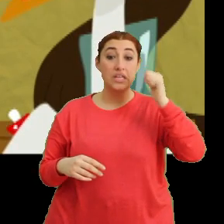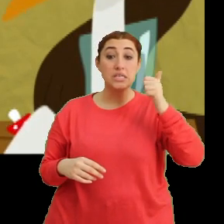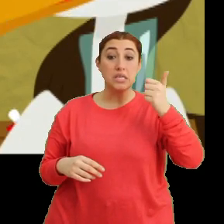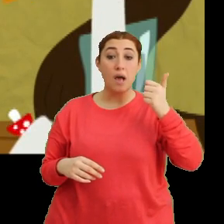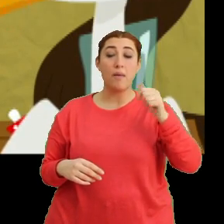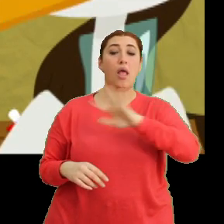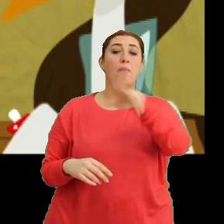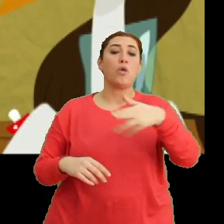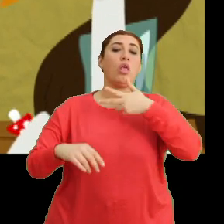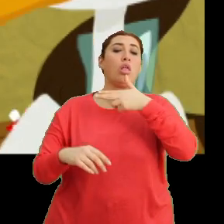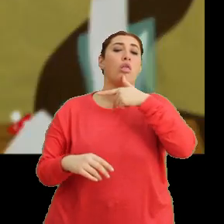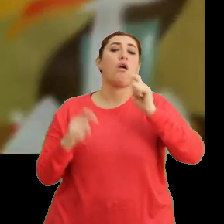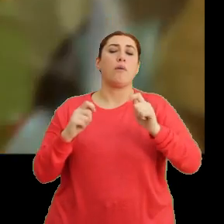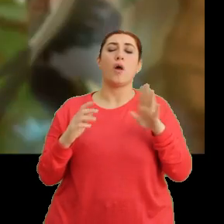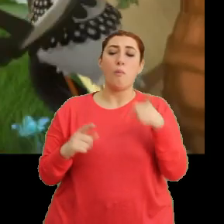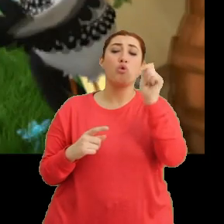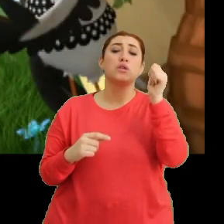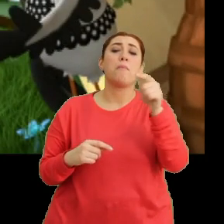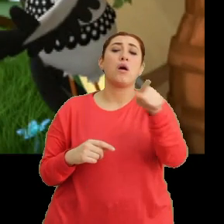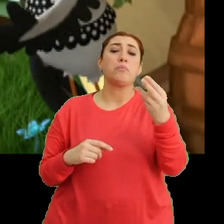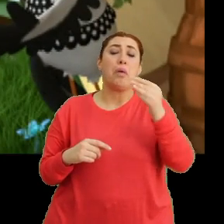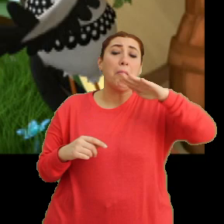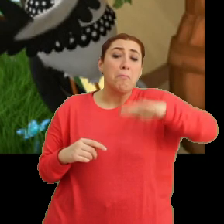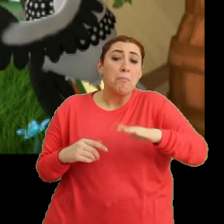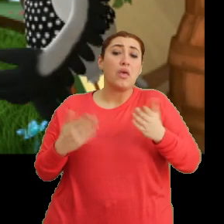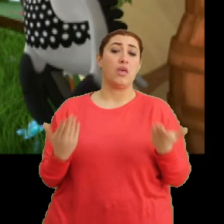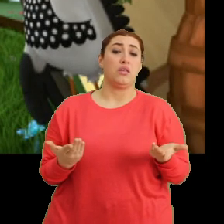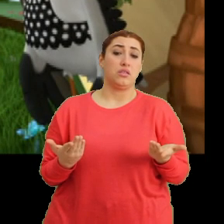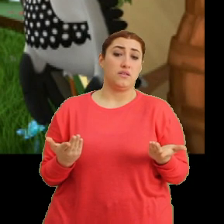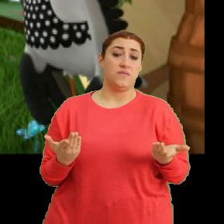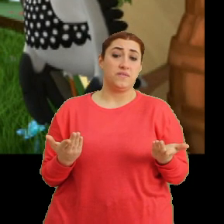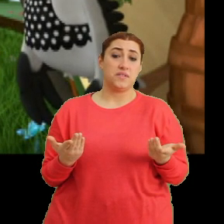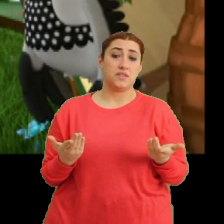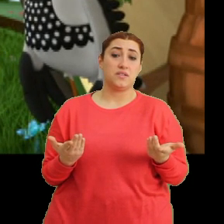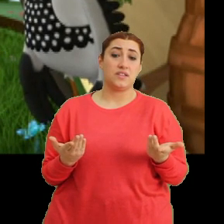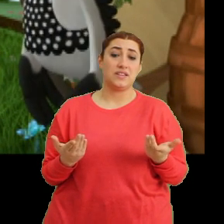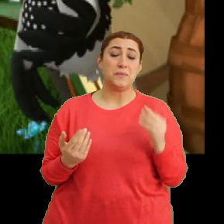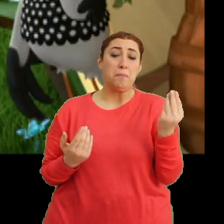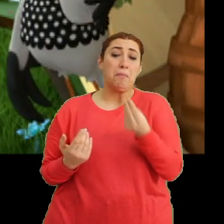...gülmüşlerdi ya. Ama o zamanlar sen daha bebek bir leylektin. Ha ha, miniciktin.